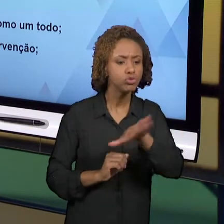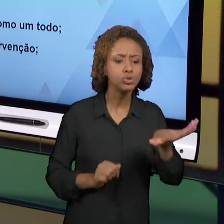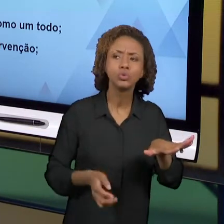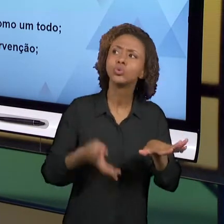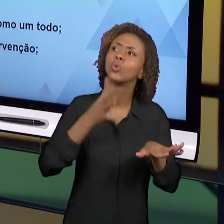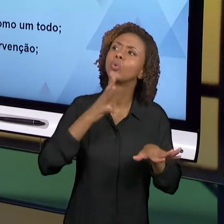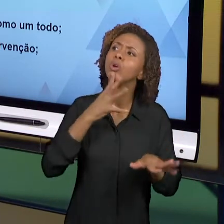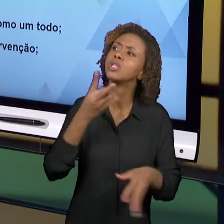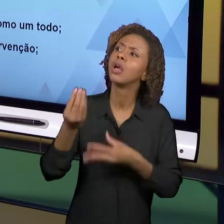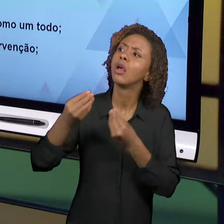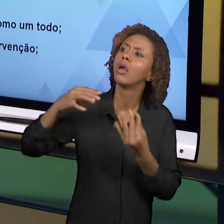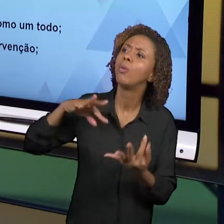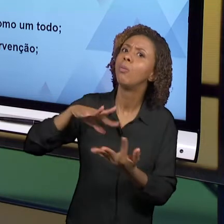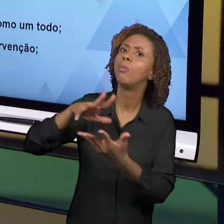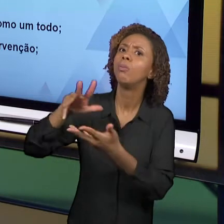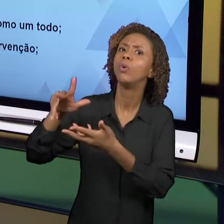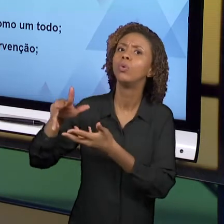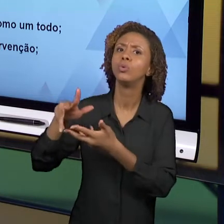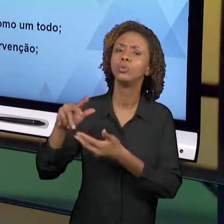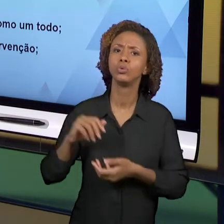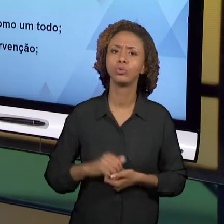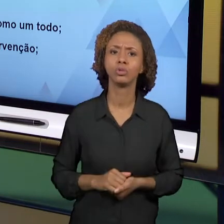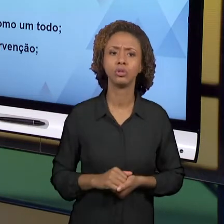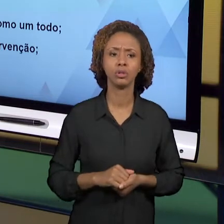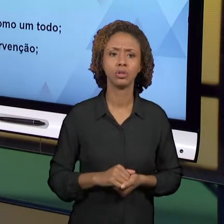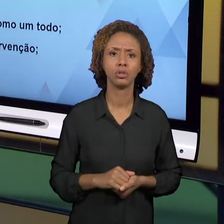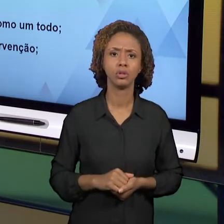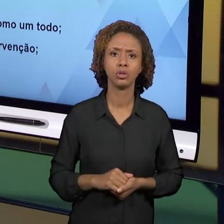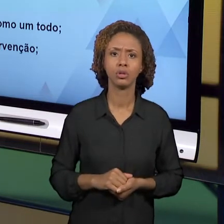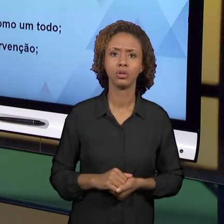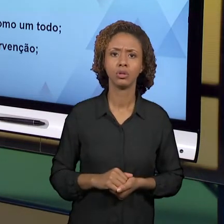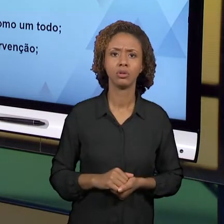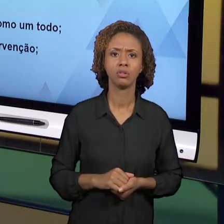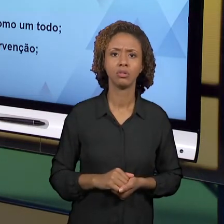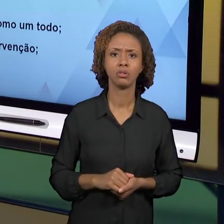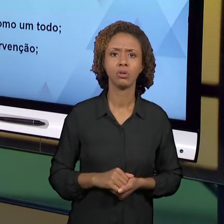DE APENAS DECODIFICAR O ALFABETO. É PRECISO,